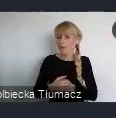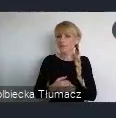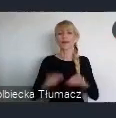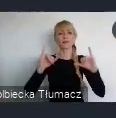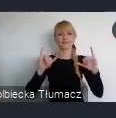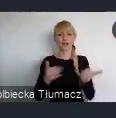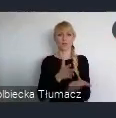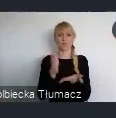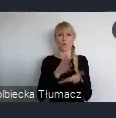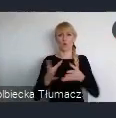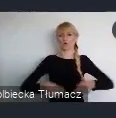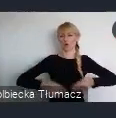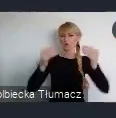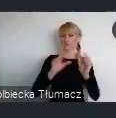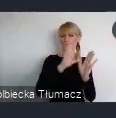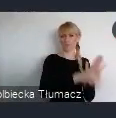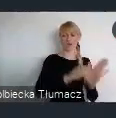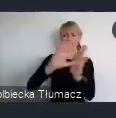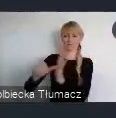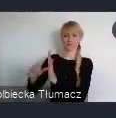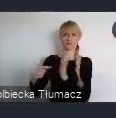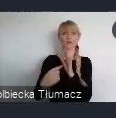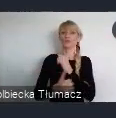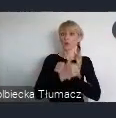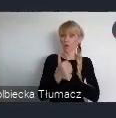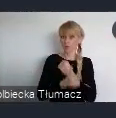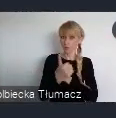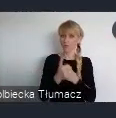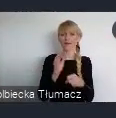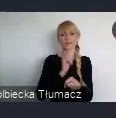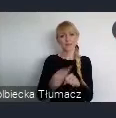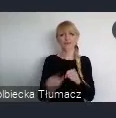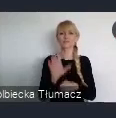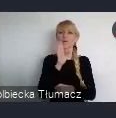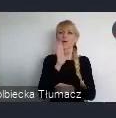a także dokumentu, który stanowi remedium na dolegliwości wynikające